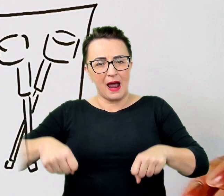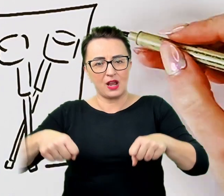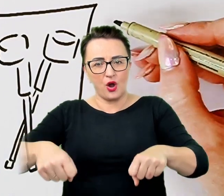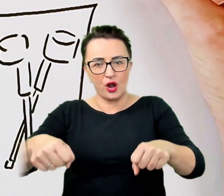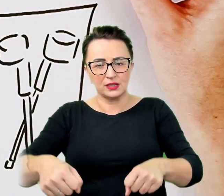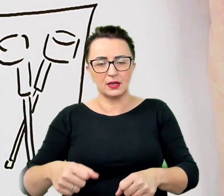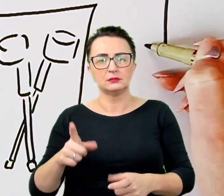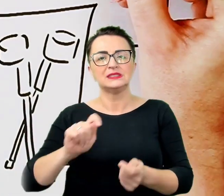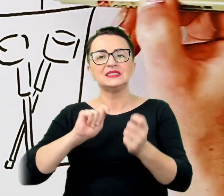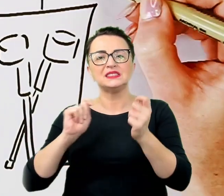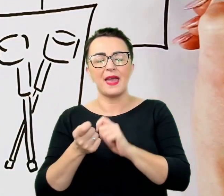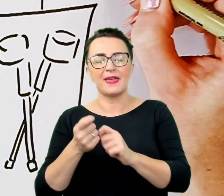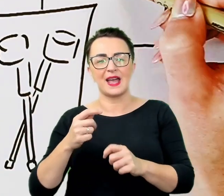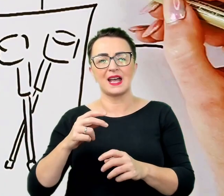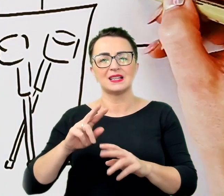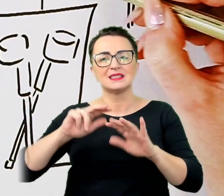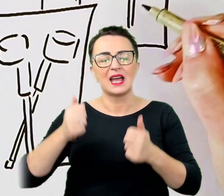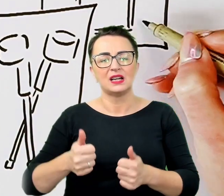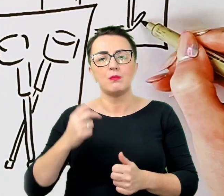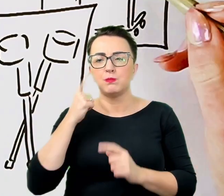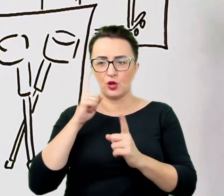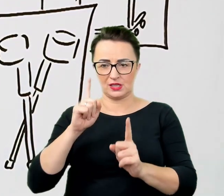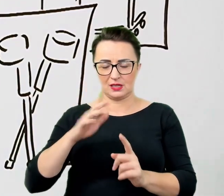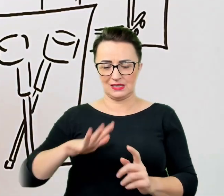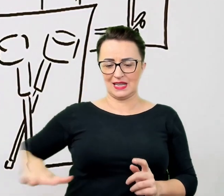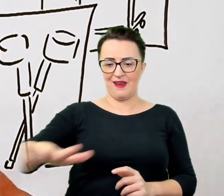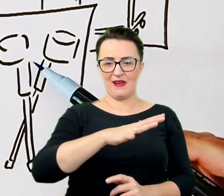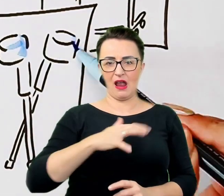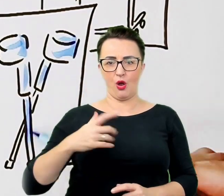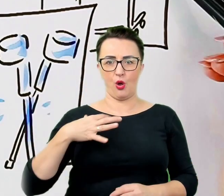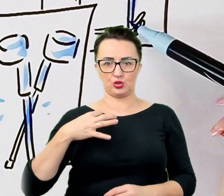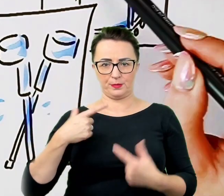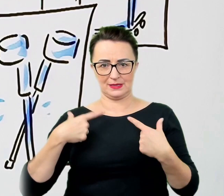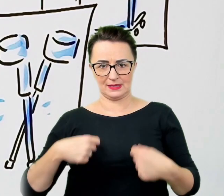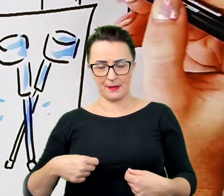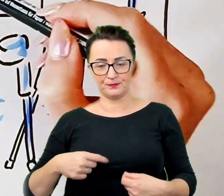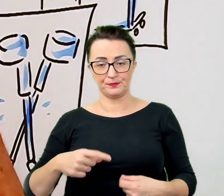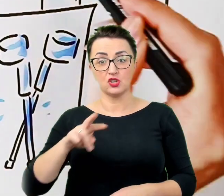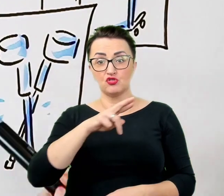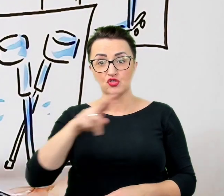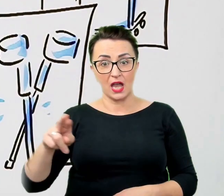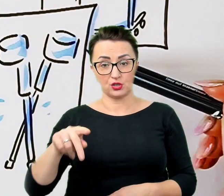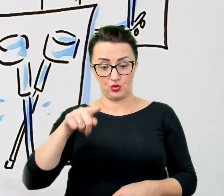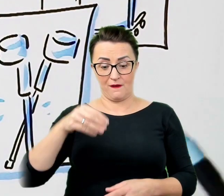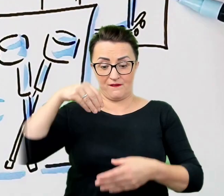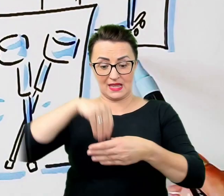Przedmioty, które umożliwiają egzystowanie, należą do tej strefy i nie wolno ich dotykać bez zgody lub prośby właściciela.